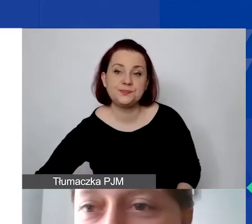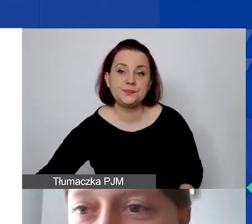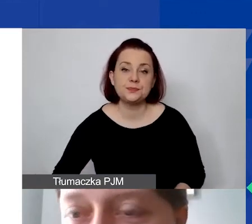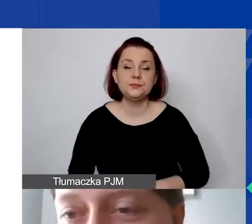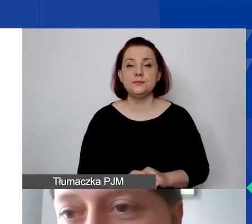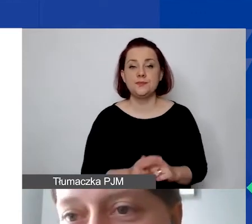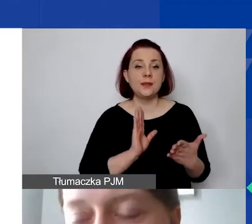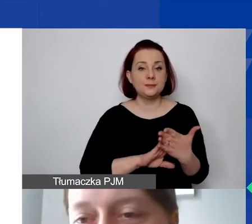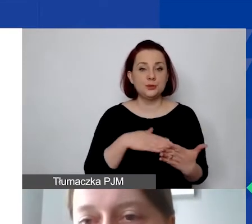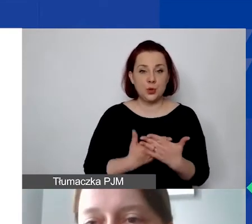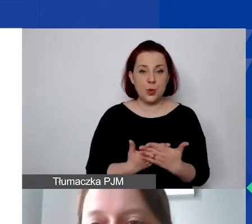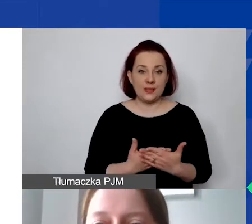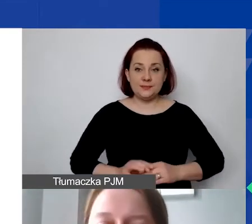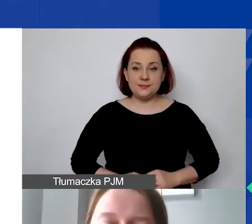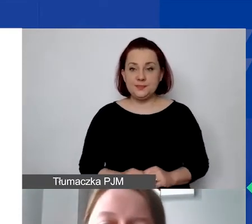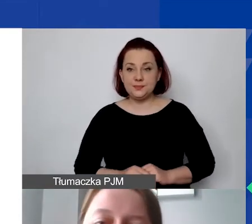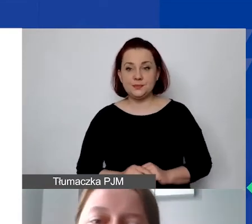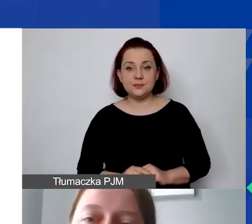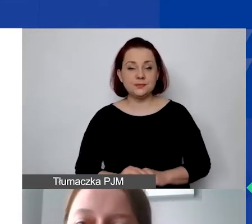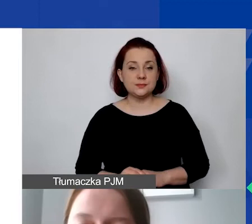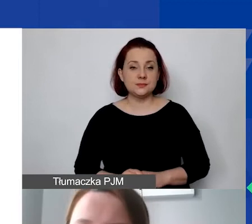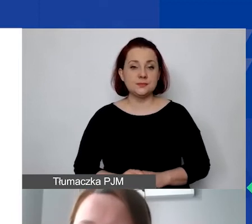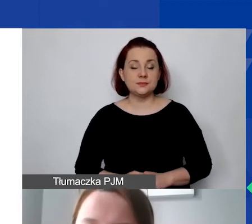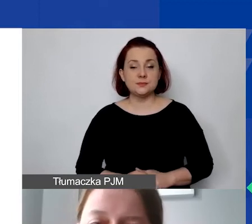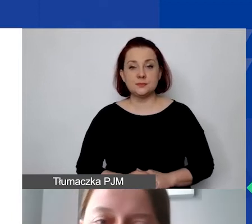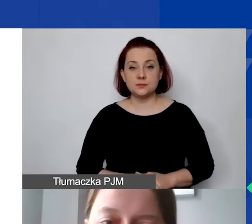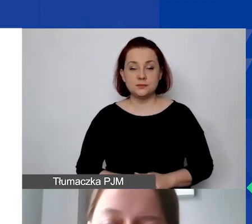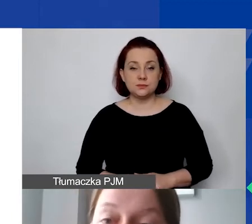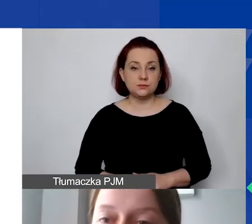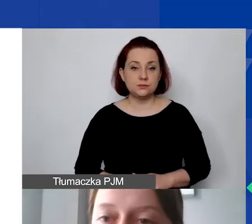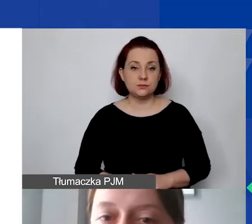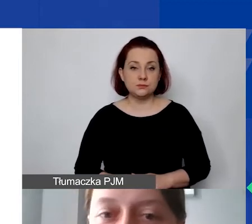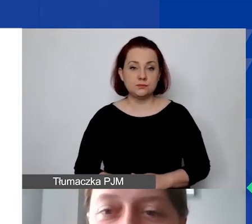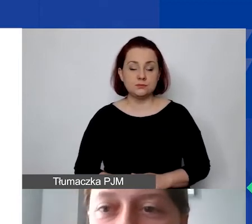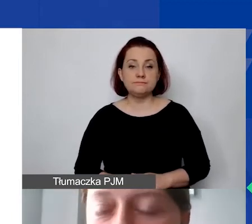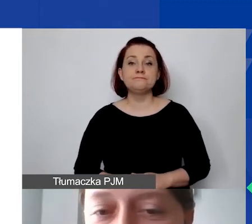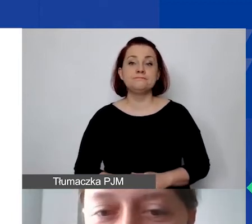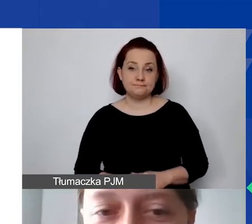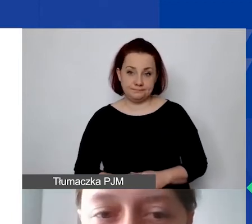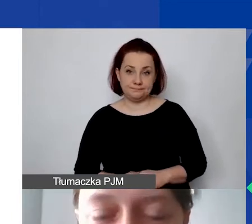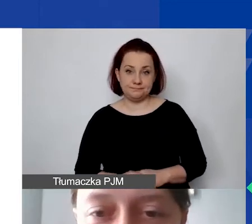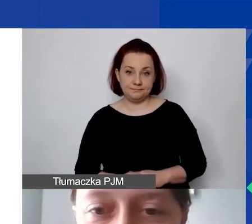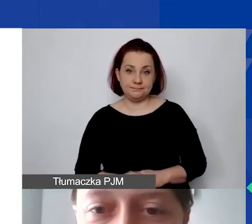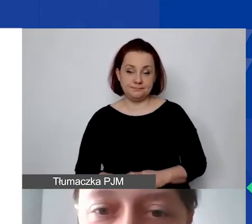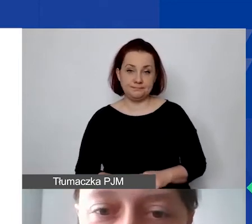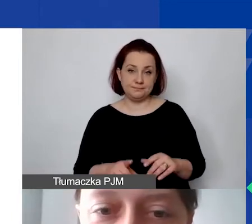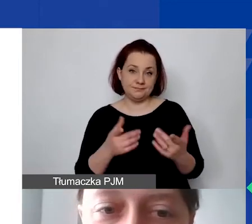Uwaga - znów z prawdziwych wniosków. To oczywiście zanonimizowane sytuacje.